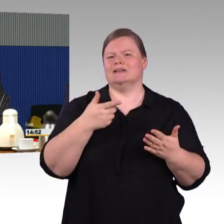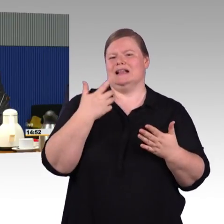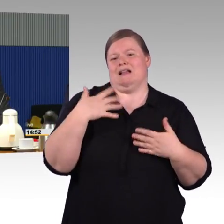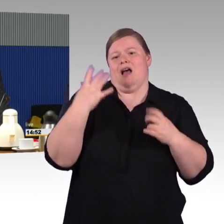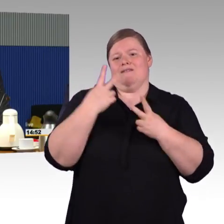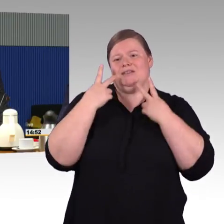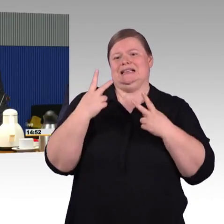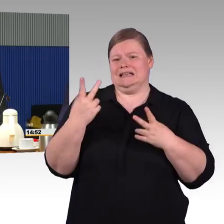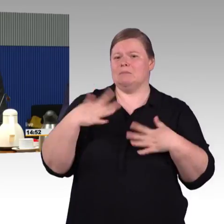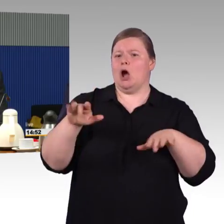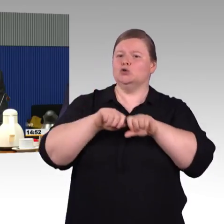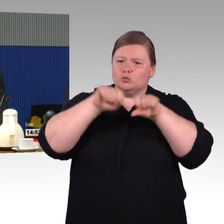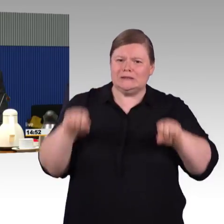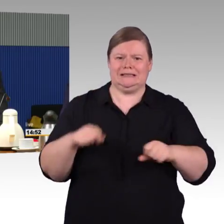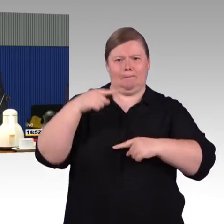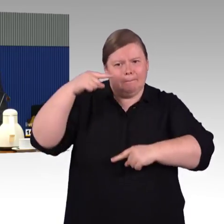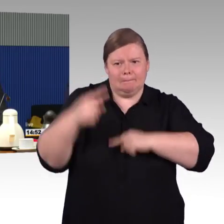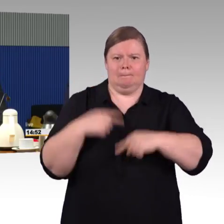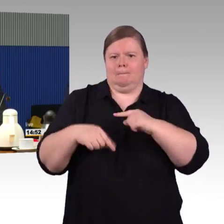(Rednerwechsel) Vielen Dank. Herr Schmitz bitte!